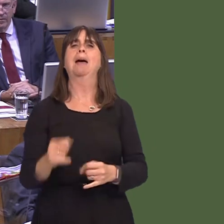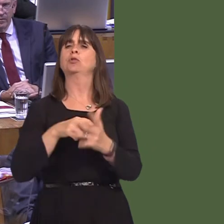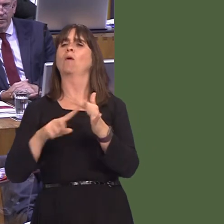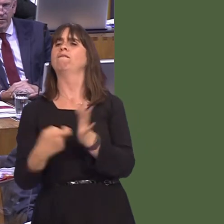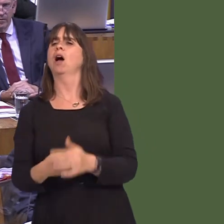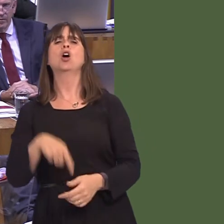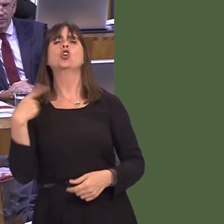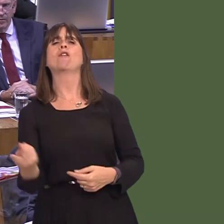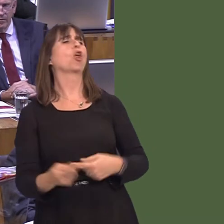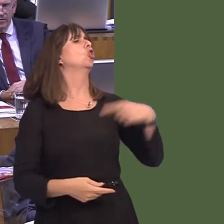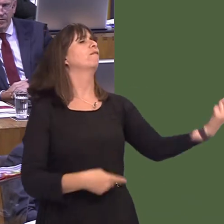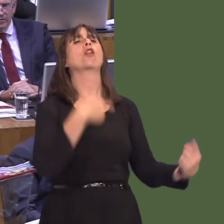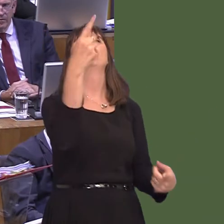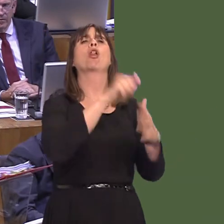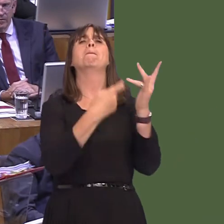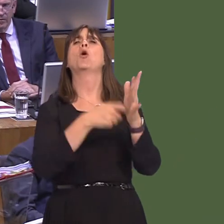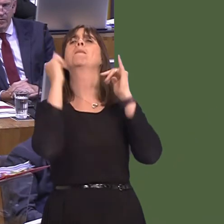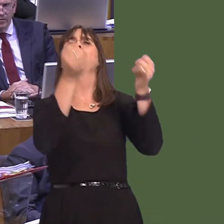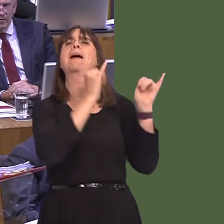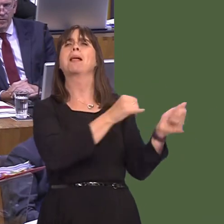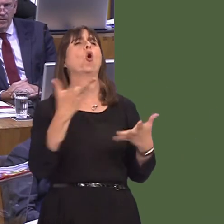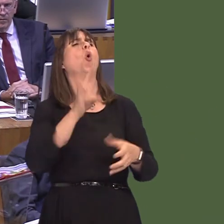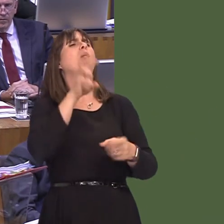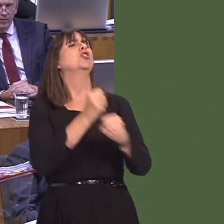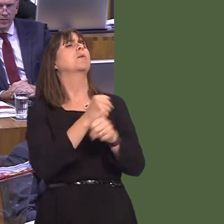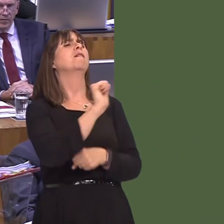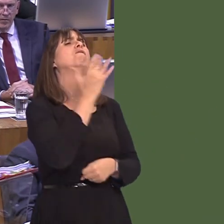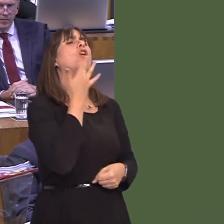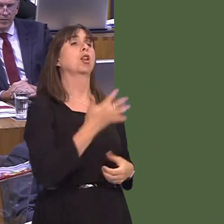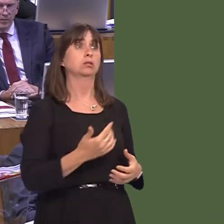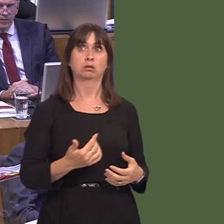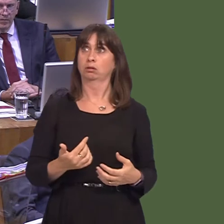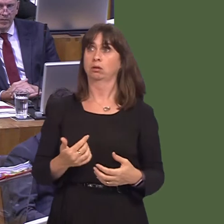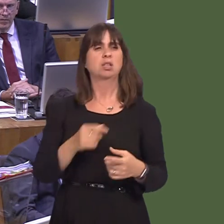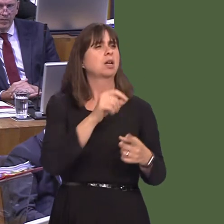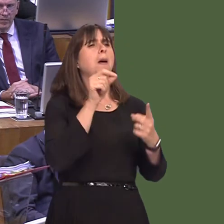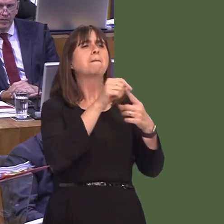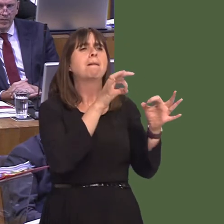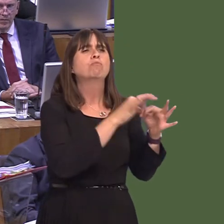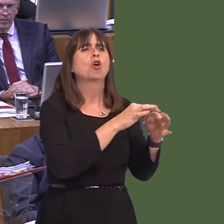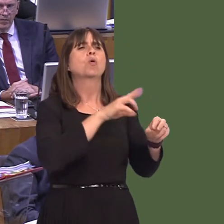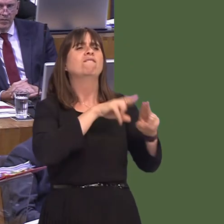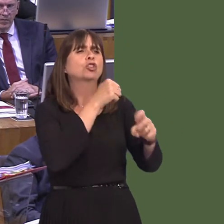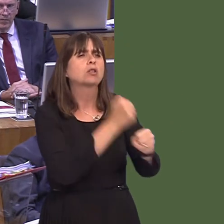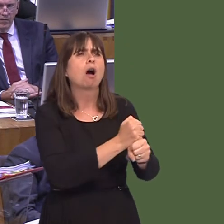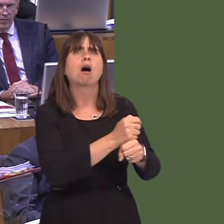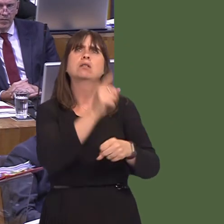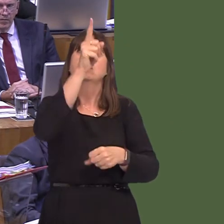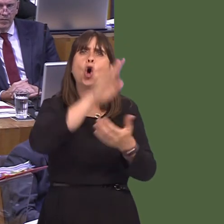our fault, guv; it's the fault of the ports.' Or they'll come to us and say, 'The delays in Holyhead and Pembroke Dock and Fishguard are your problem because the Welsh Government